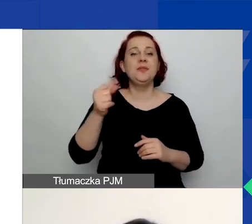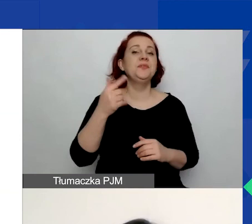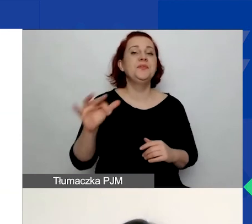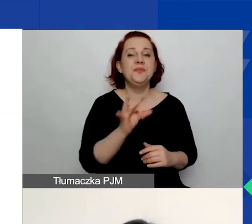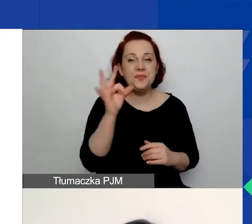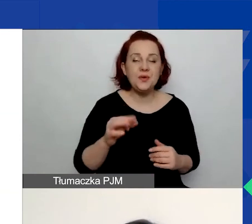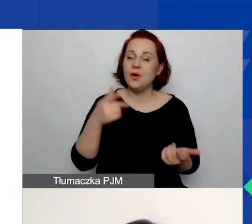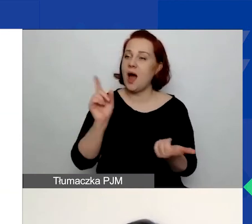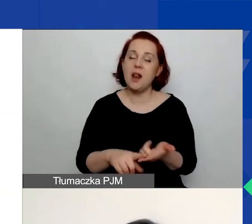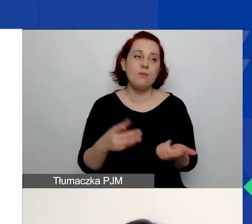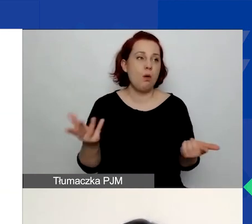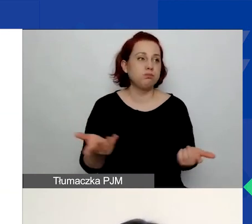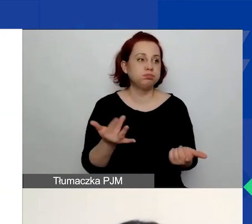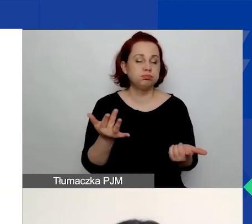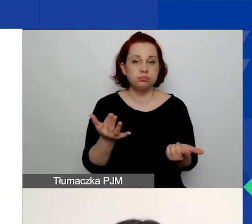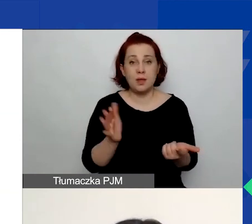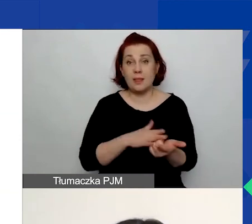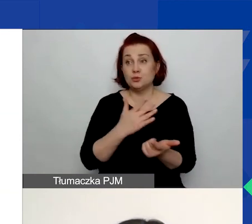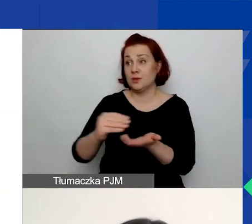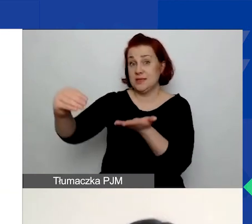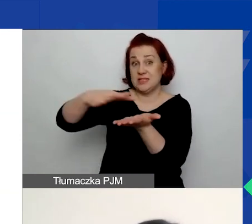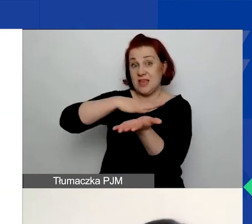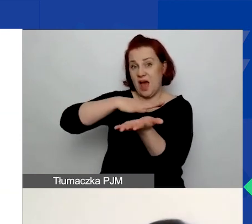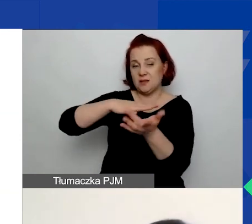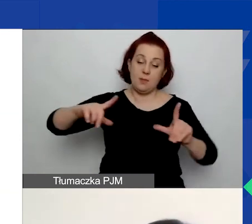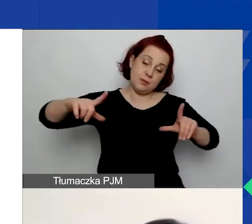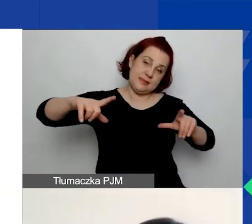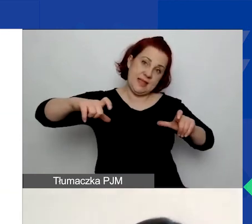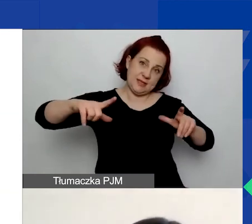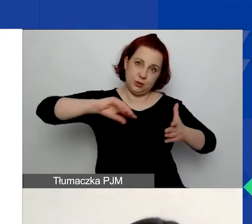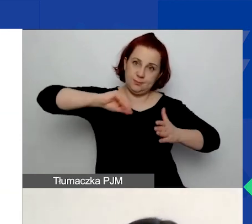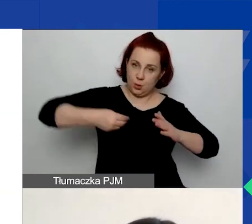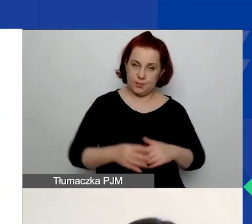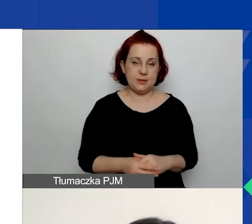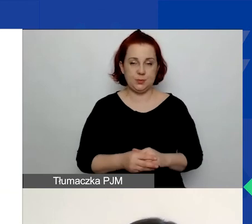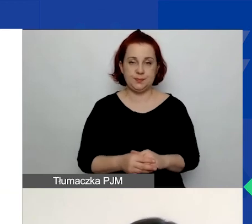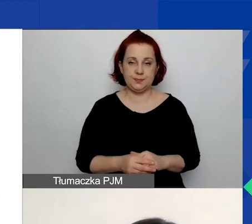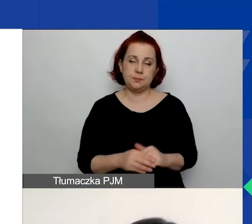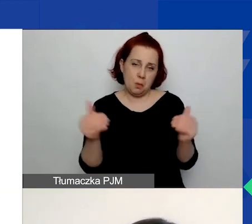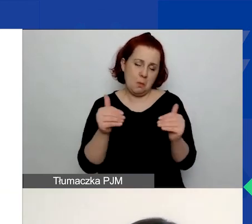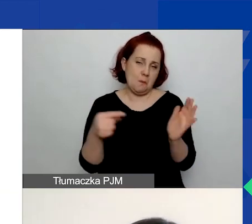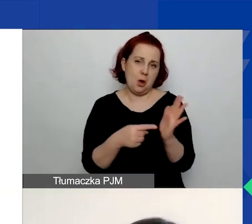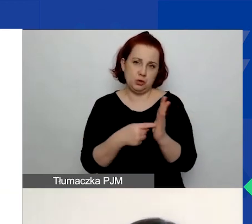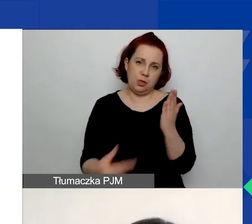albo jakiś skan, zdjęcie. Tego typu pliki możecie dołączyć.